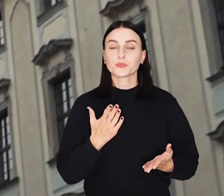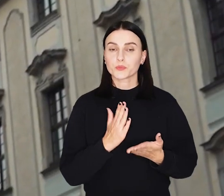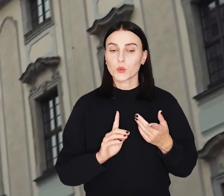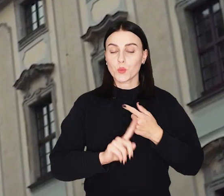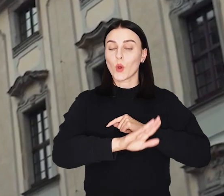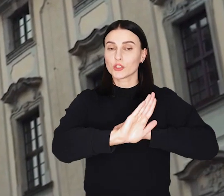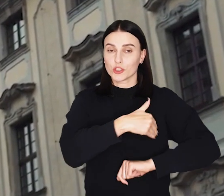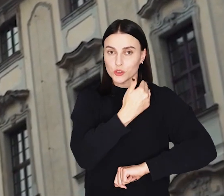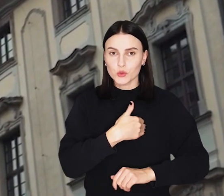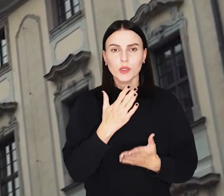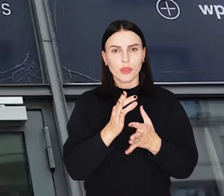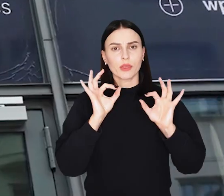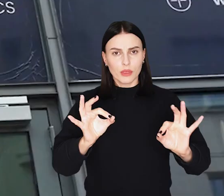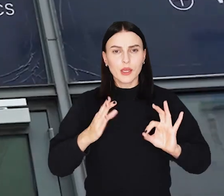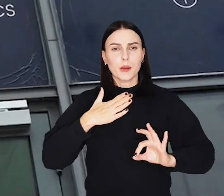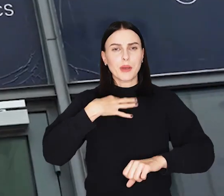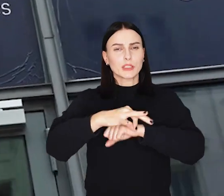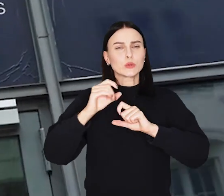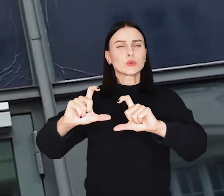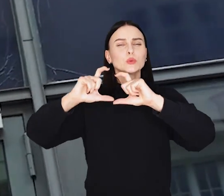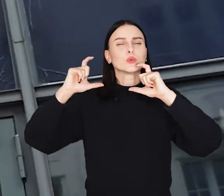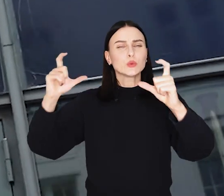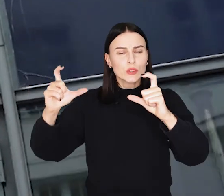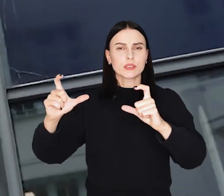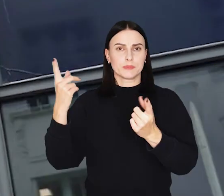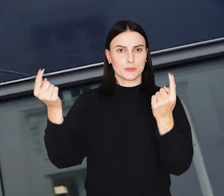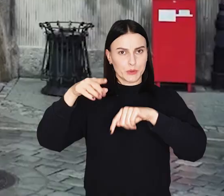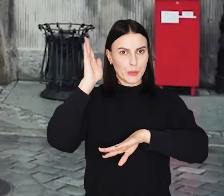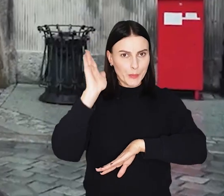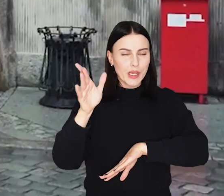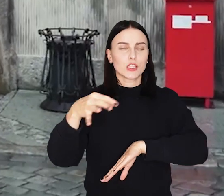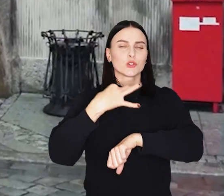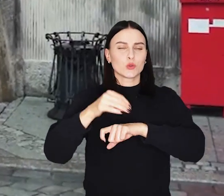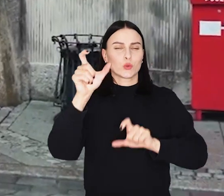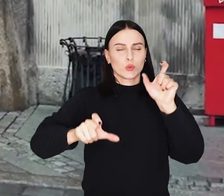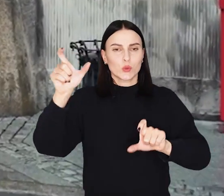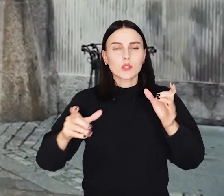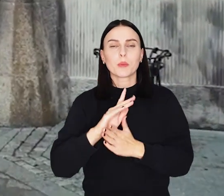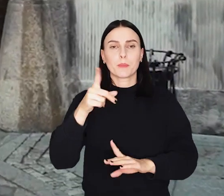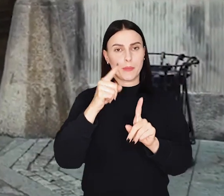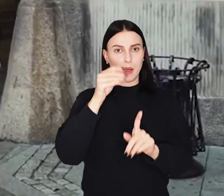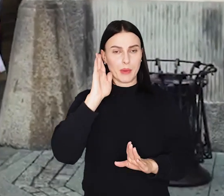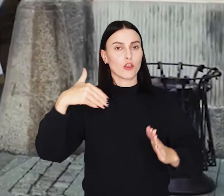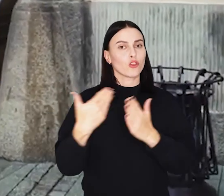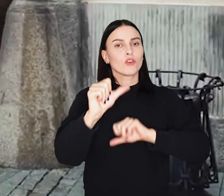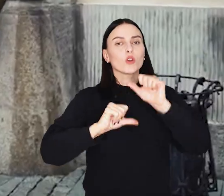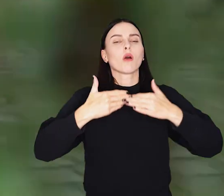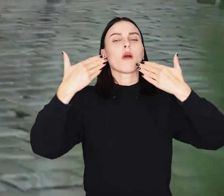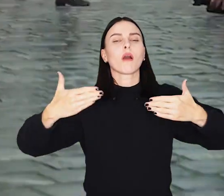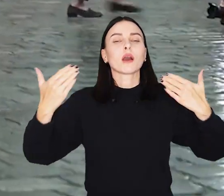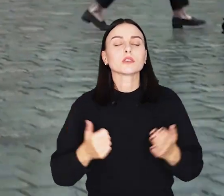Po uczniach, tym razem w uczelniane mury wracają studenci. 1 października oficjalnie rozpocznie się nowy rok akademicki.